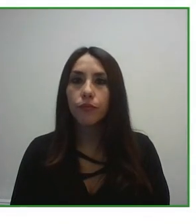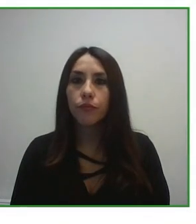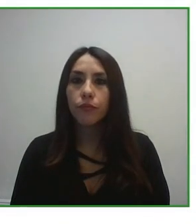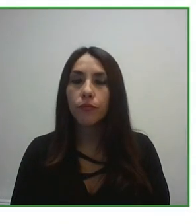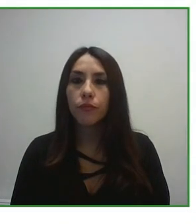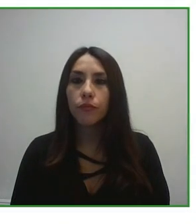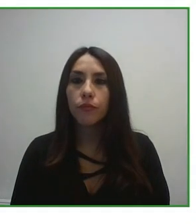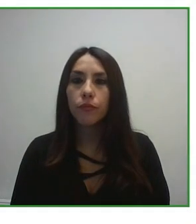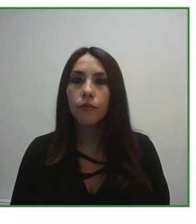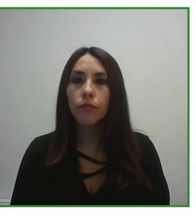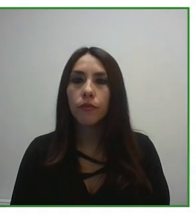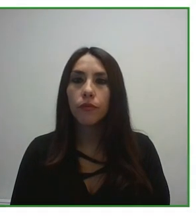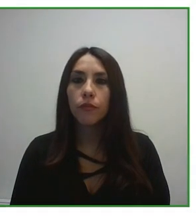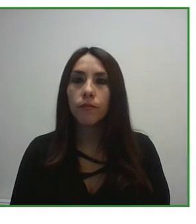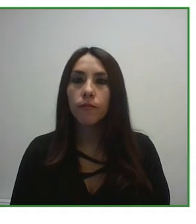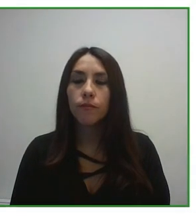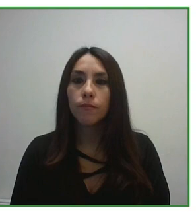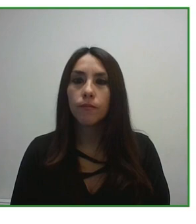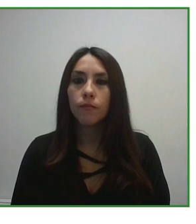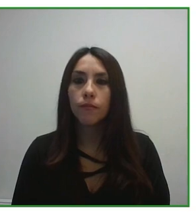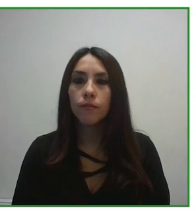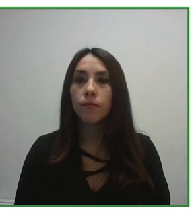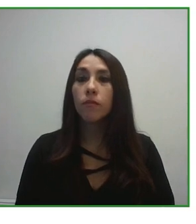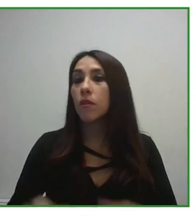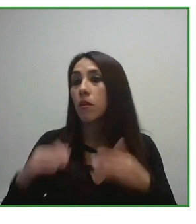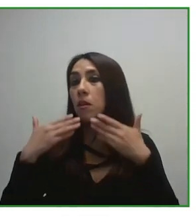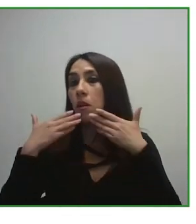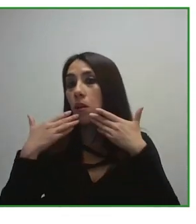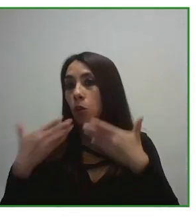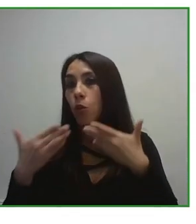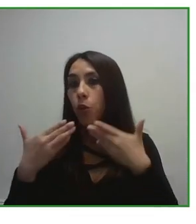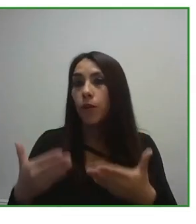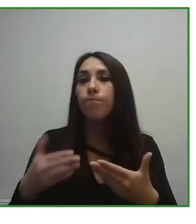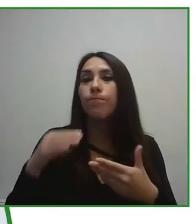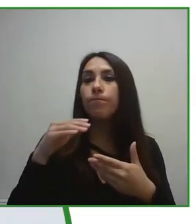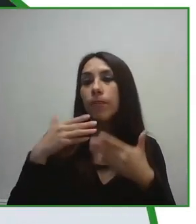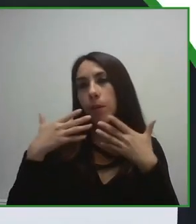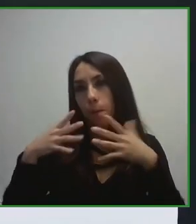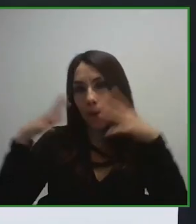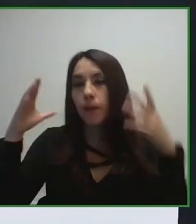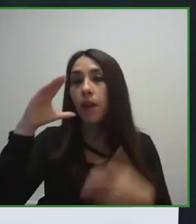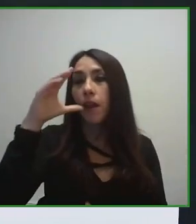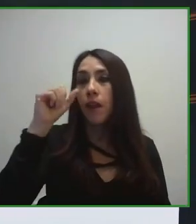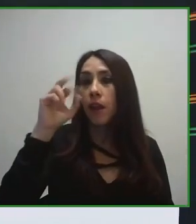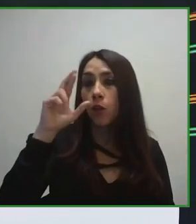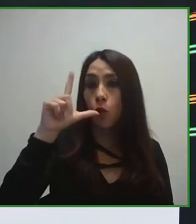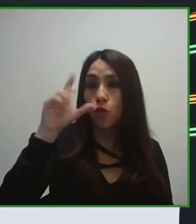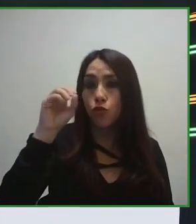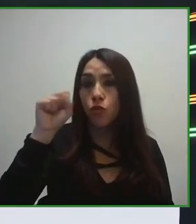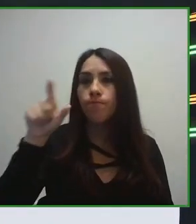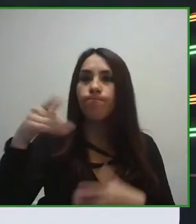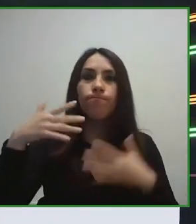turístico, mejorar el transporte, mejorar la formación de los gestores turísticos que